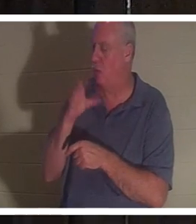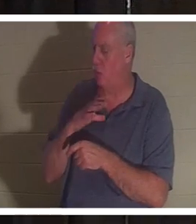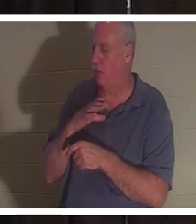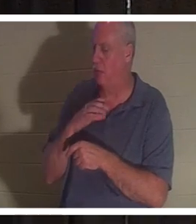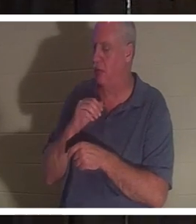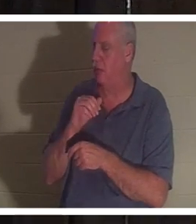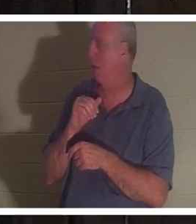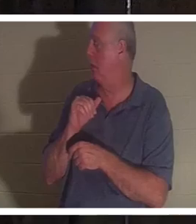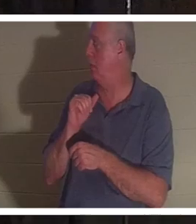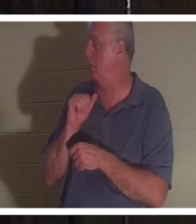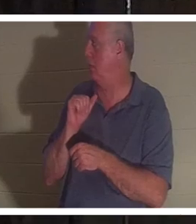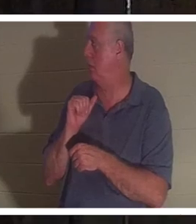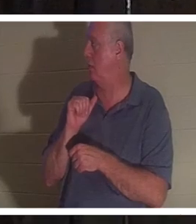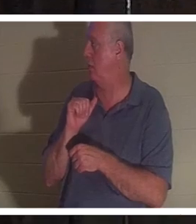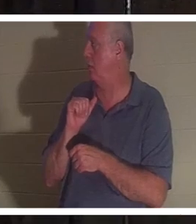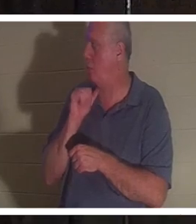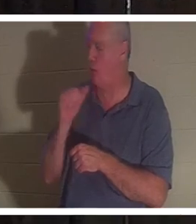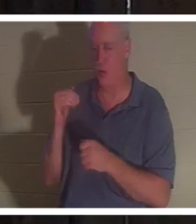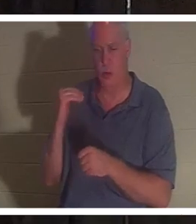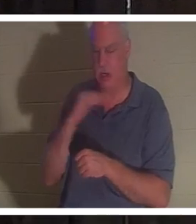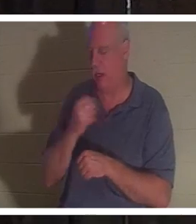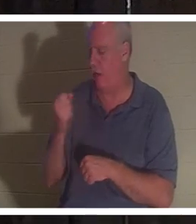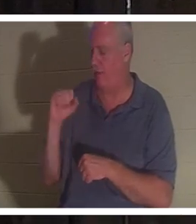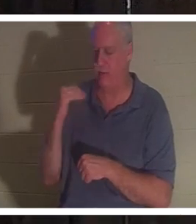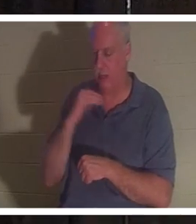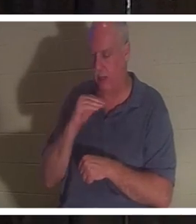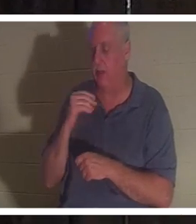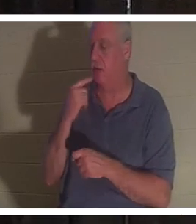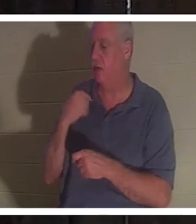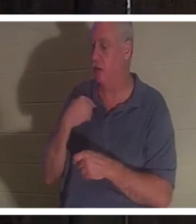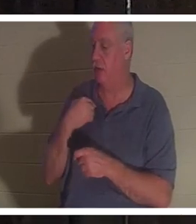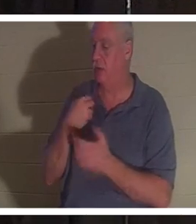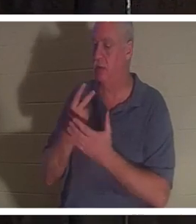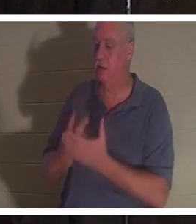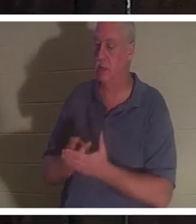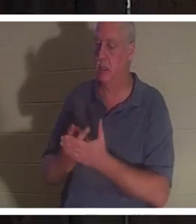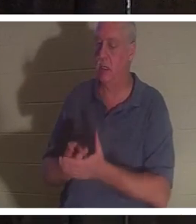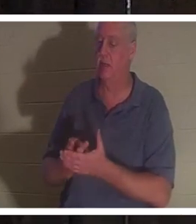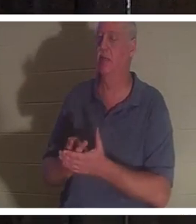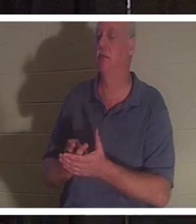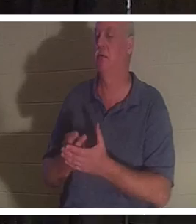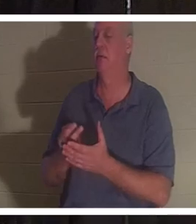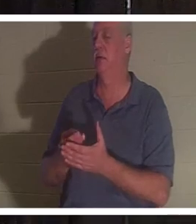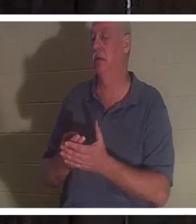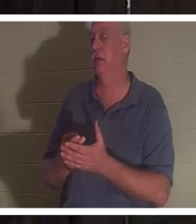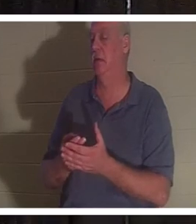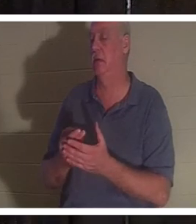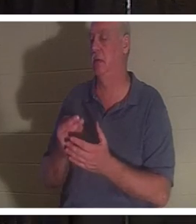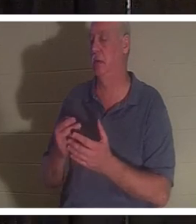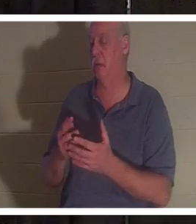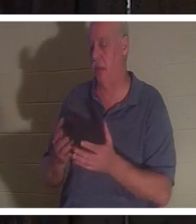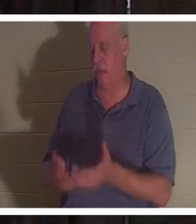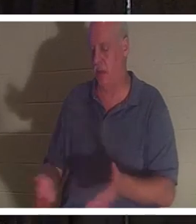彼女は血だまりの中でバスルームに横たわり、魂が